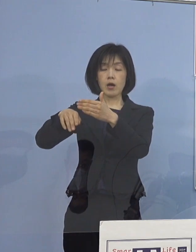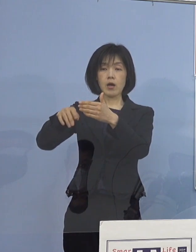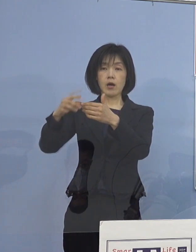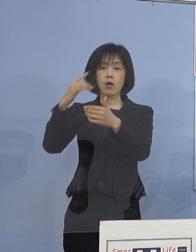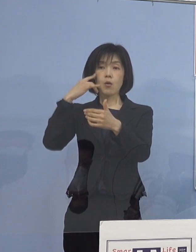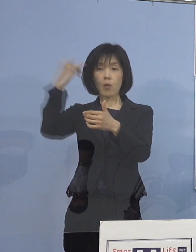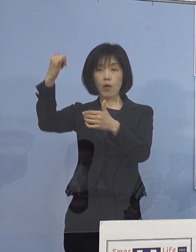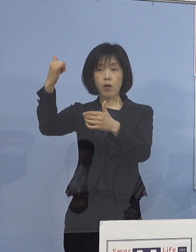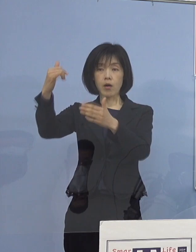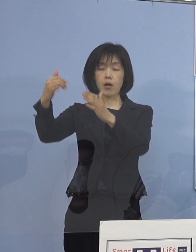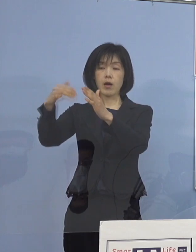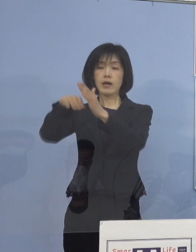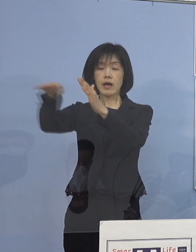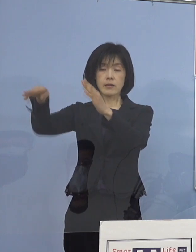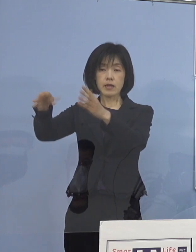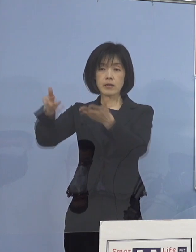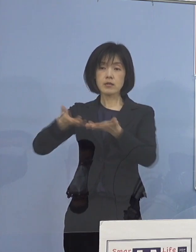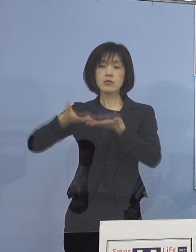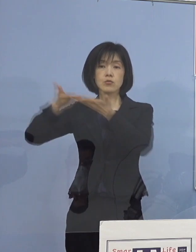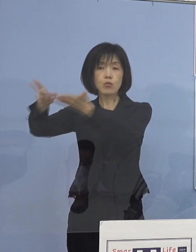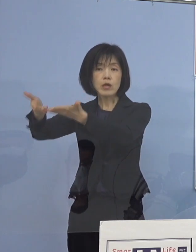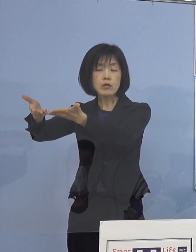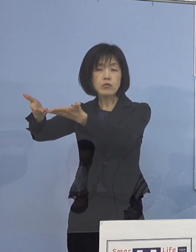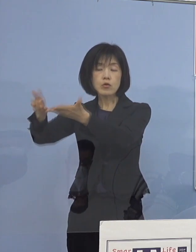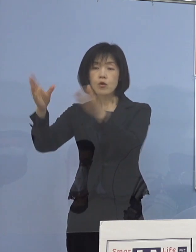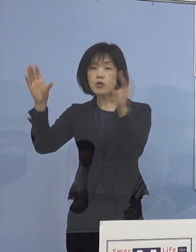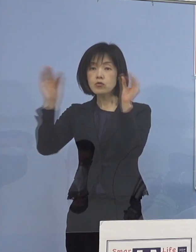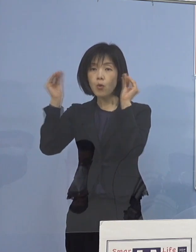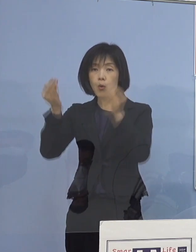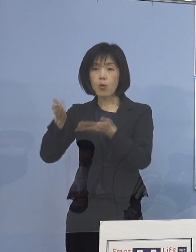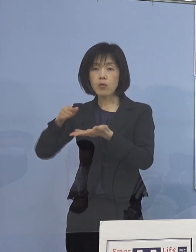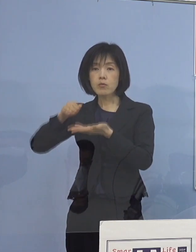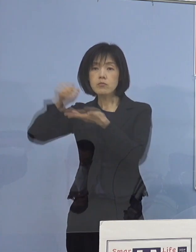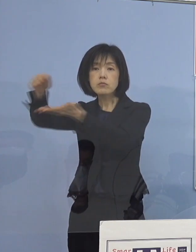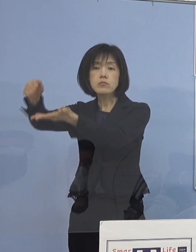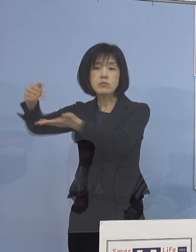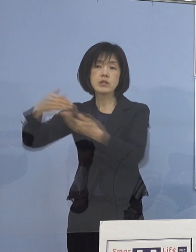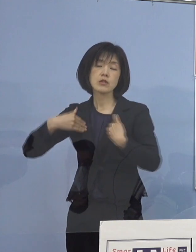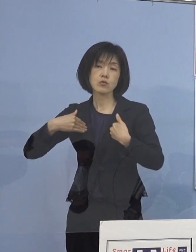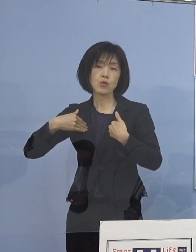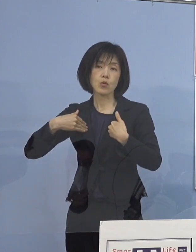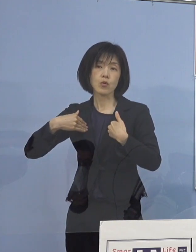ご家庭にお届けする必要があるということで こちらも重層的に家庭内感染